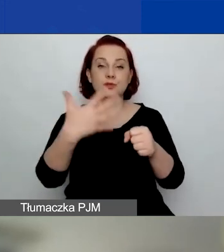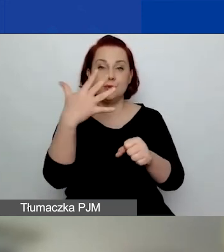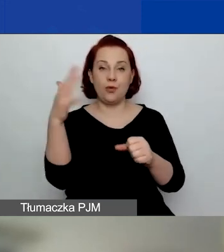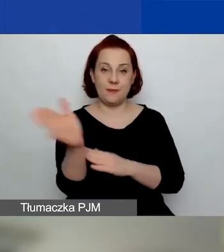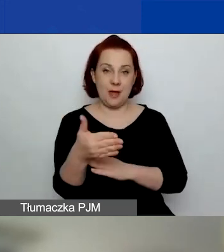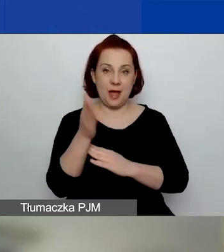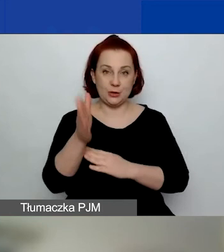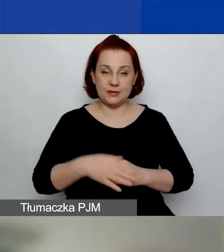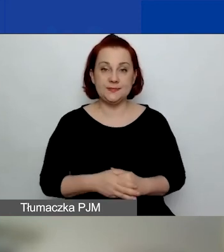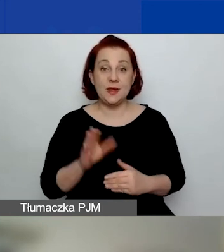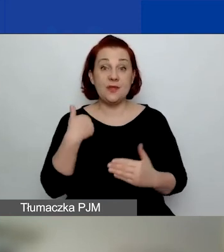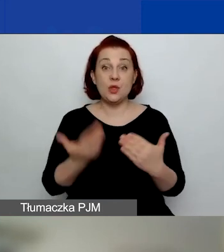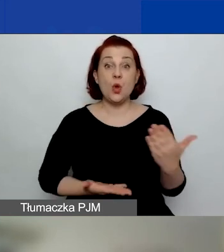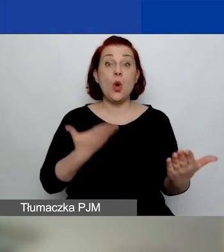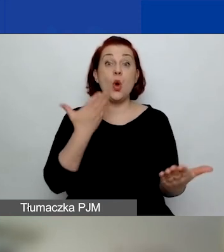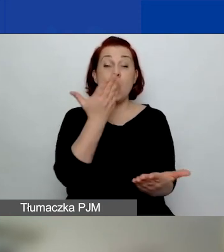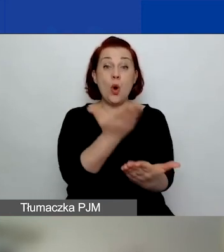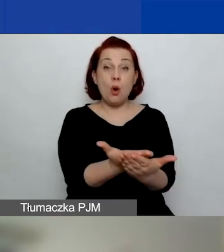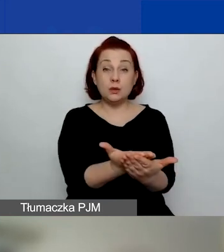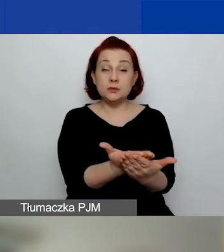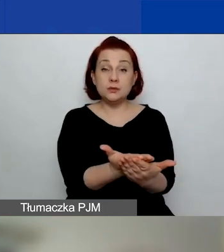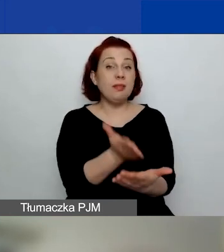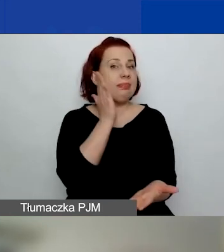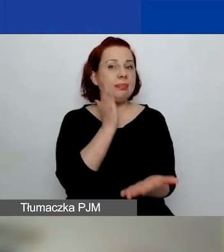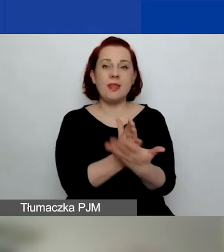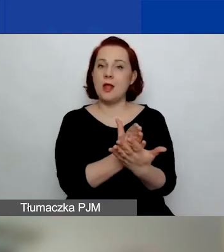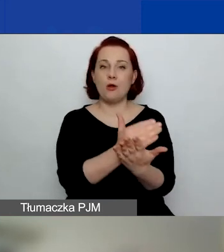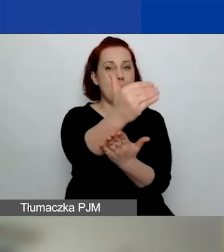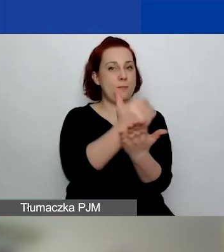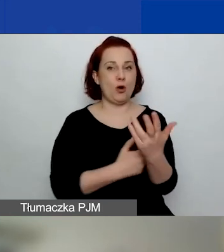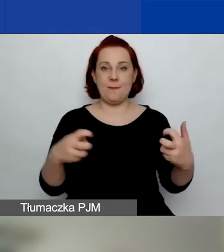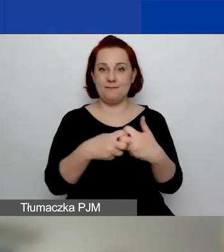Wnioski składamy wyłącznie w elektronicznym systemie naboru wniosków,